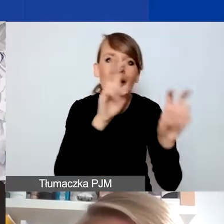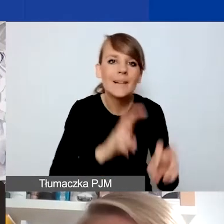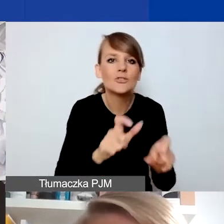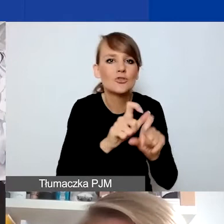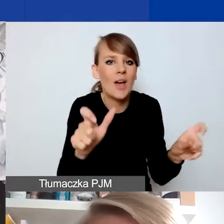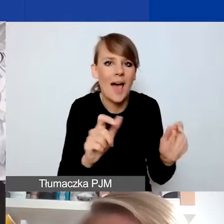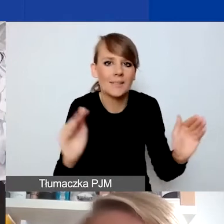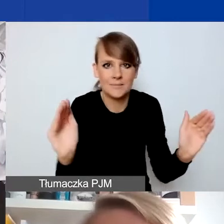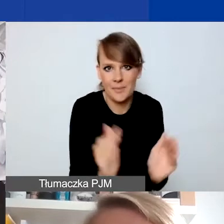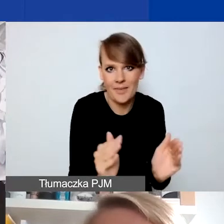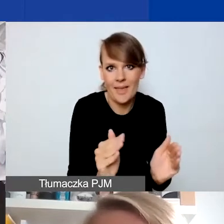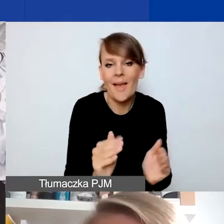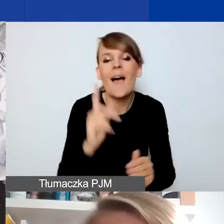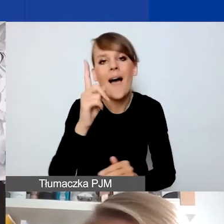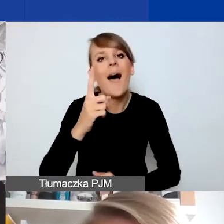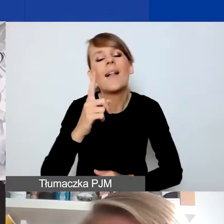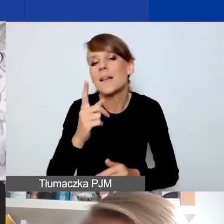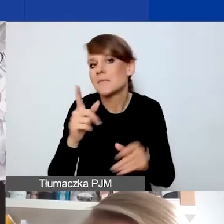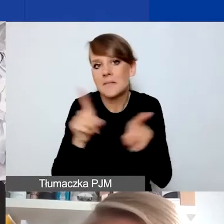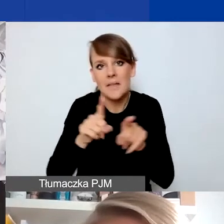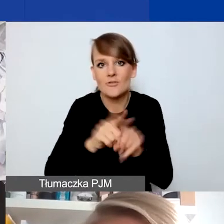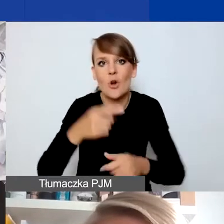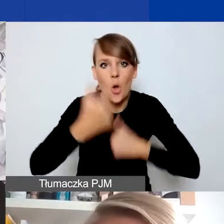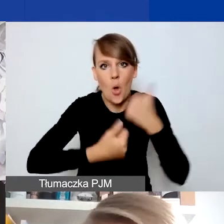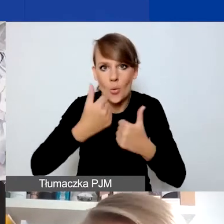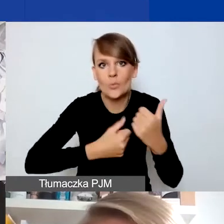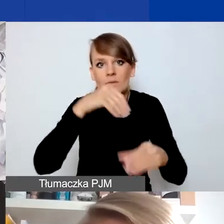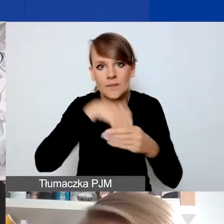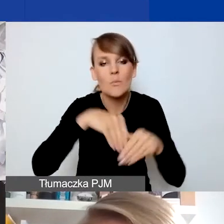Ale zwracamy uwagę, że można w tym konkursie myśleć o projektach,